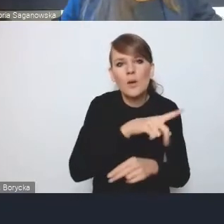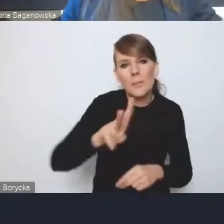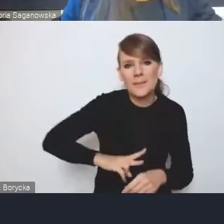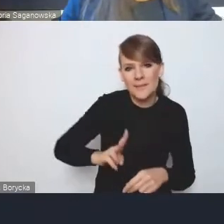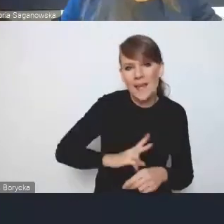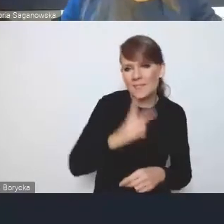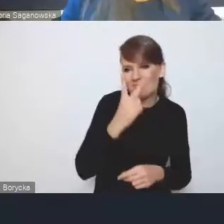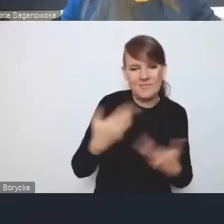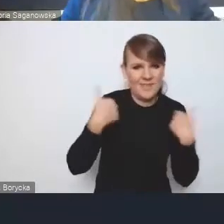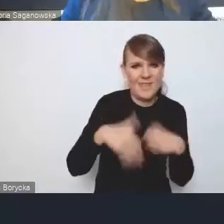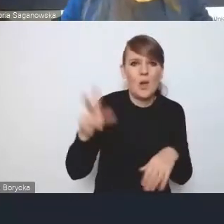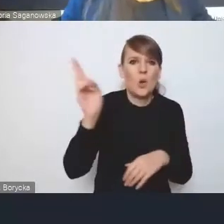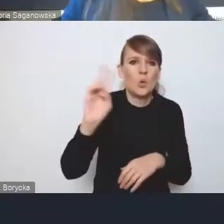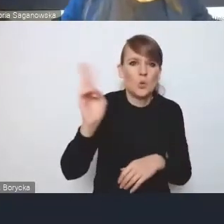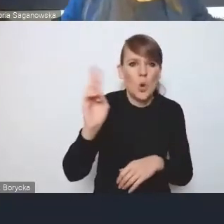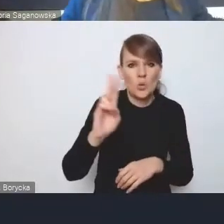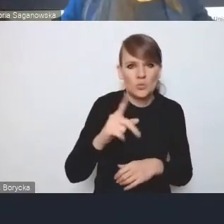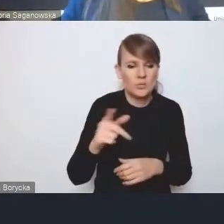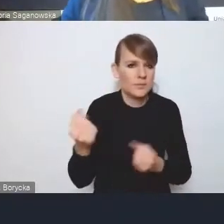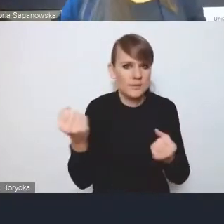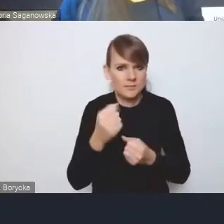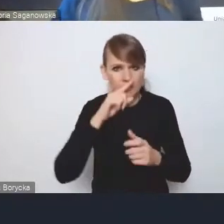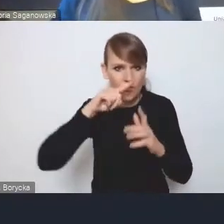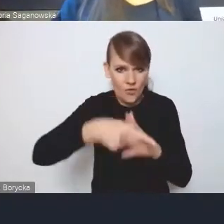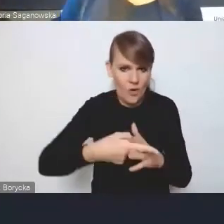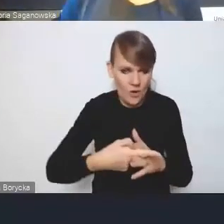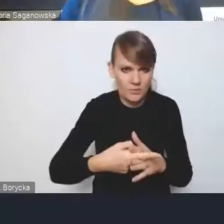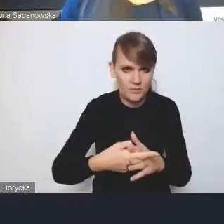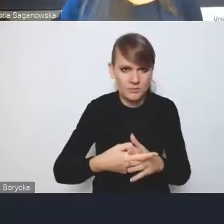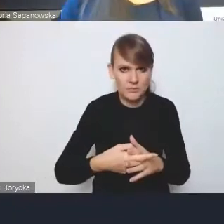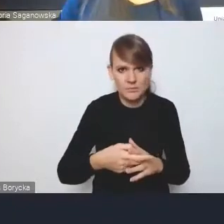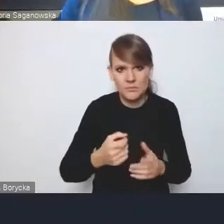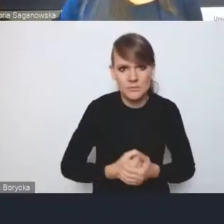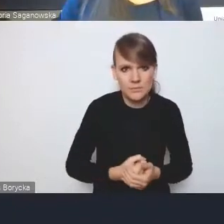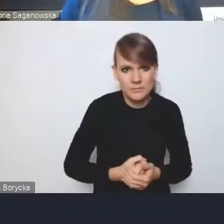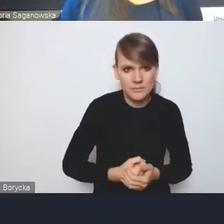żeby ktoś zbyt głęboko ingerował w ich dominia, że się tak wyrażę.